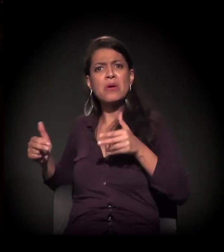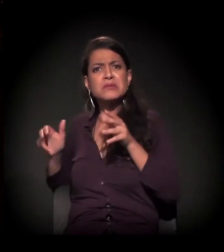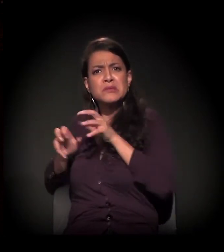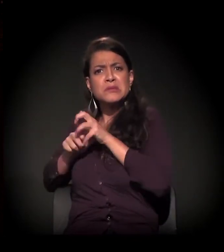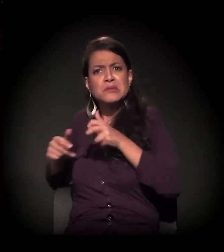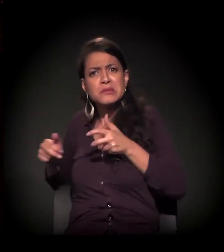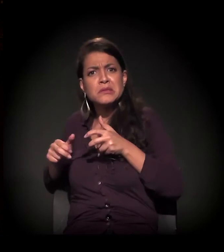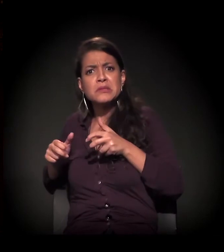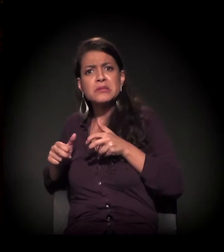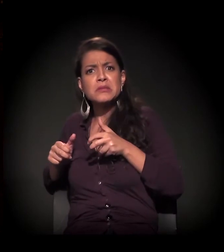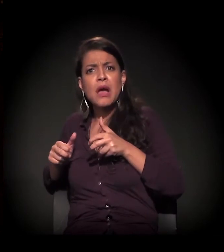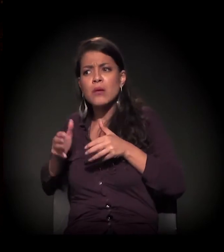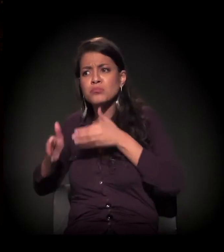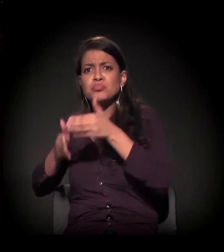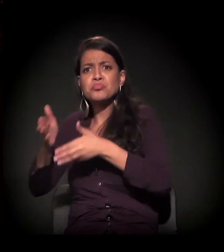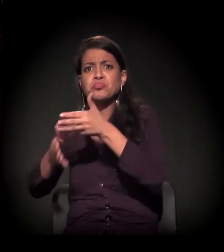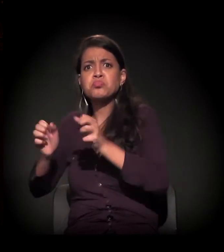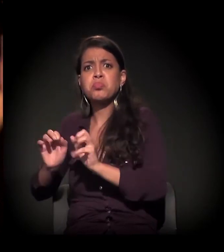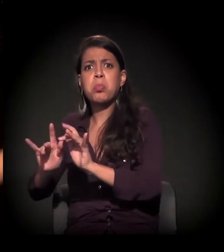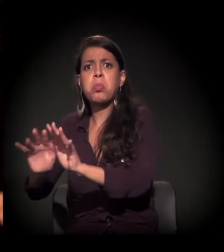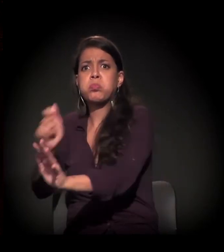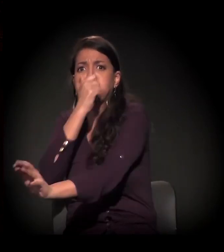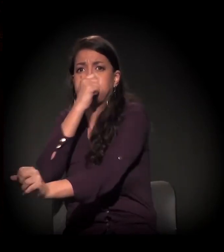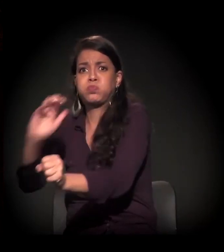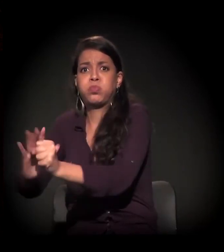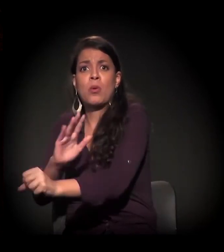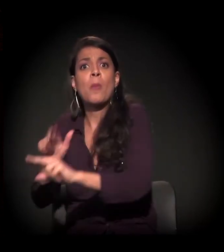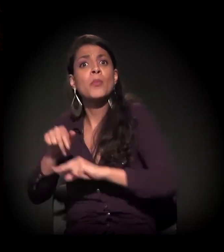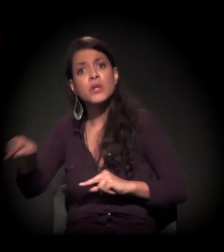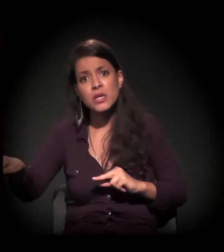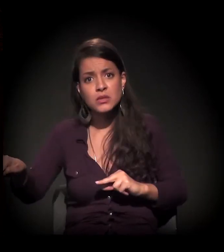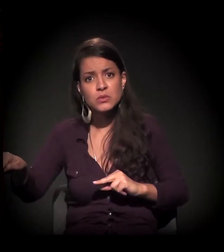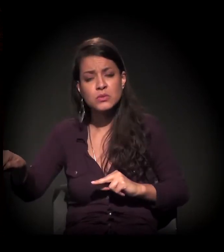aquela região sempre foi uma região de segregação, desde a época da rodoviária.